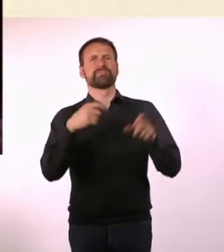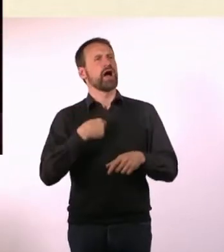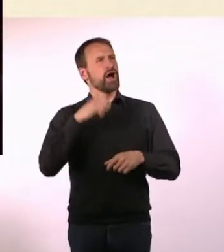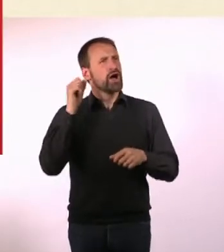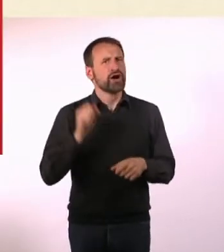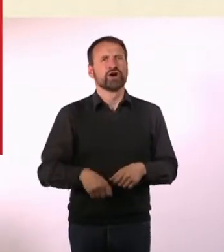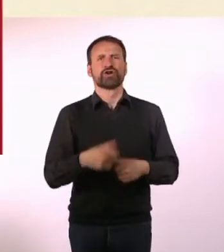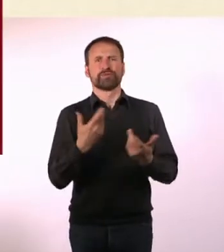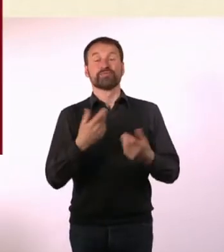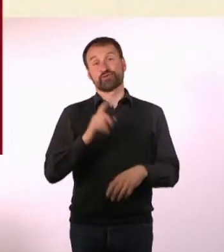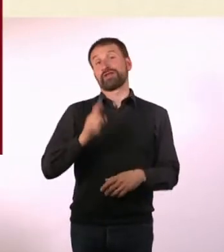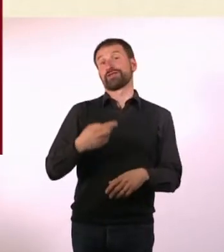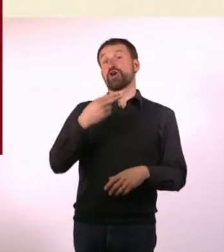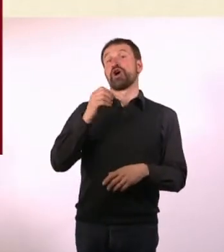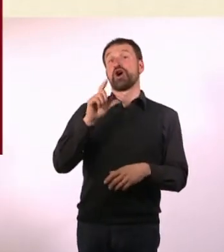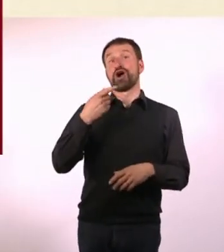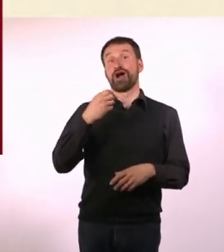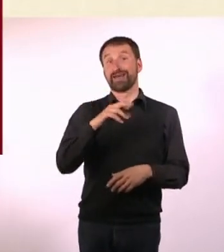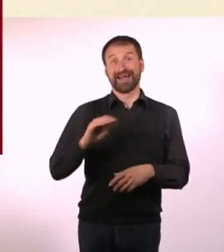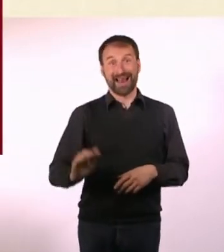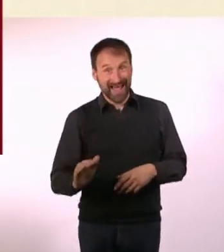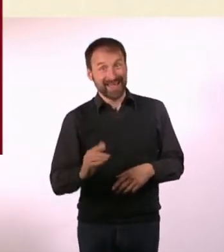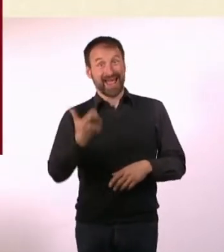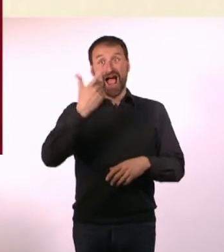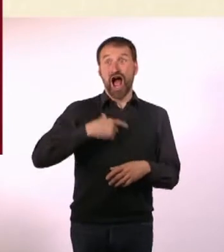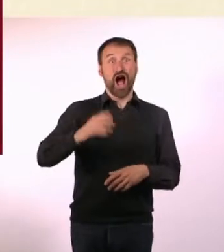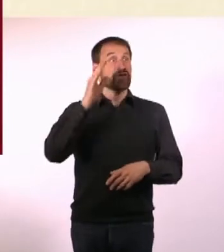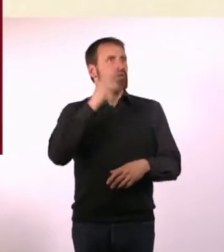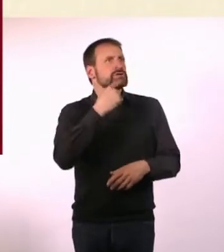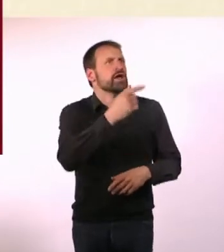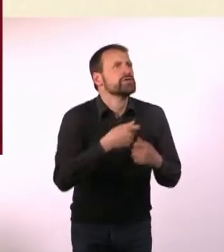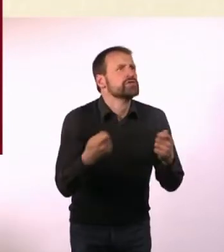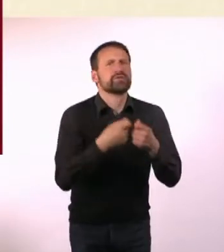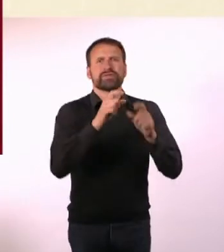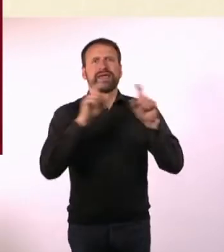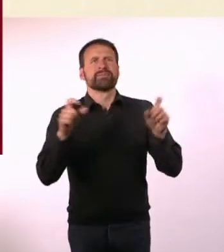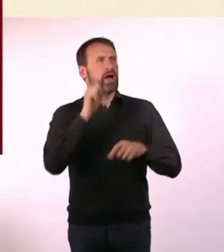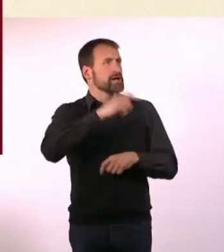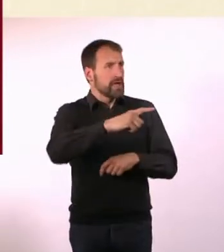Und dann habe ich, weil ich ADHS habe, gesagt: Ja! Habe auch überhaupt nicht gefragt, was es für eine Radiosendung ist.